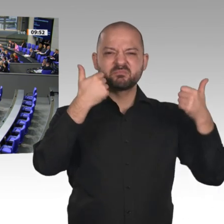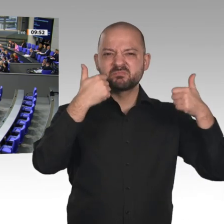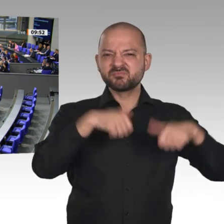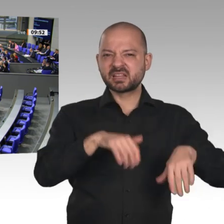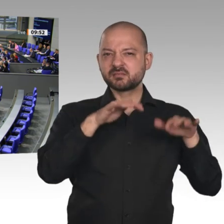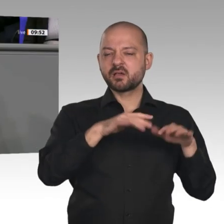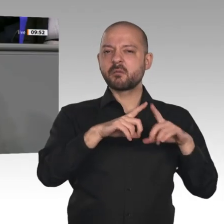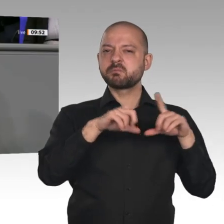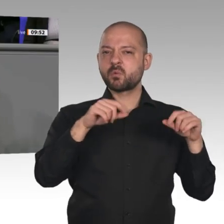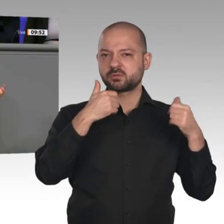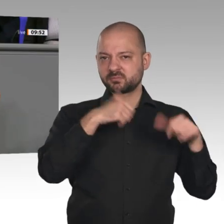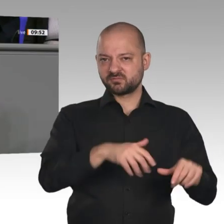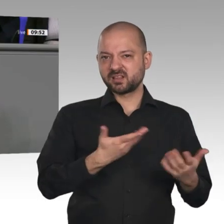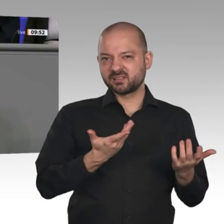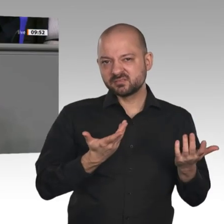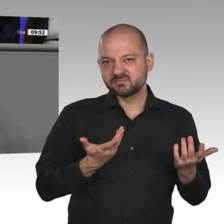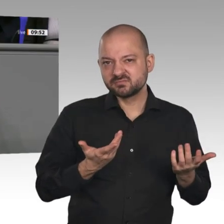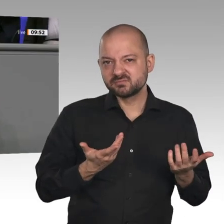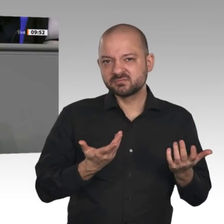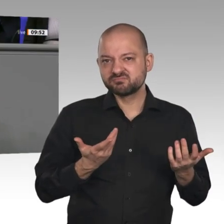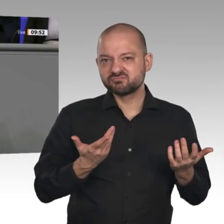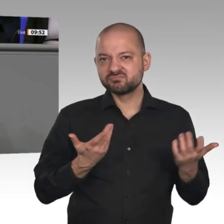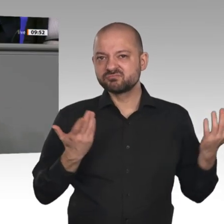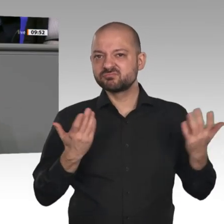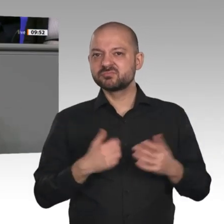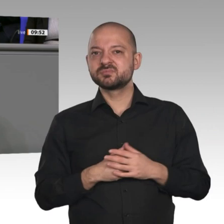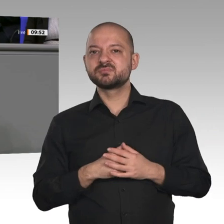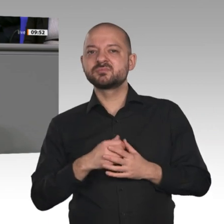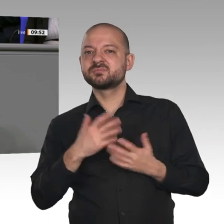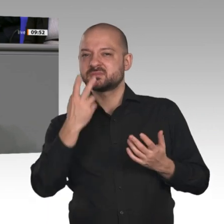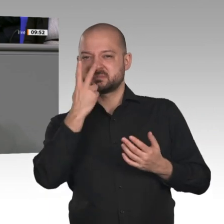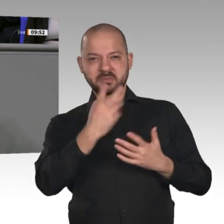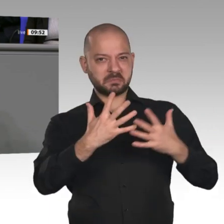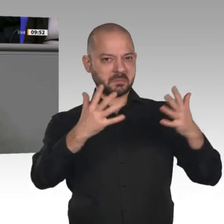Politik. Ob es eben diese Bonpflicht ist oder die Industriestrategie 2030 mit staatlich